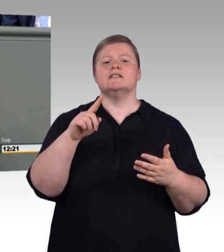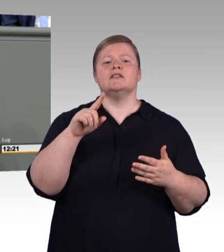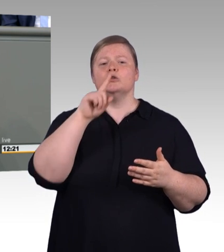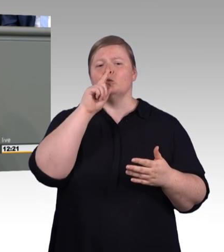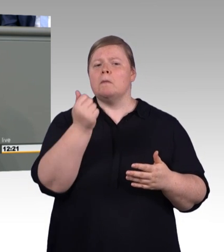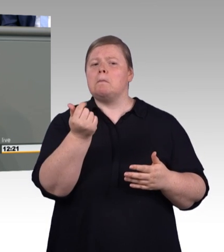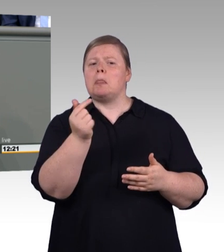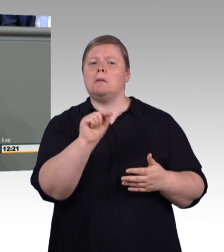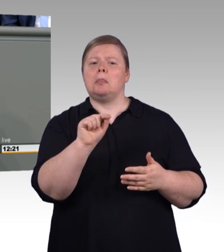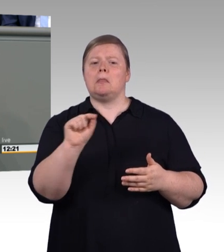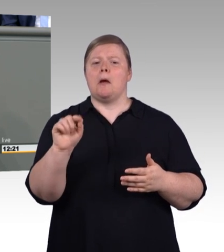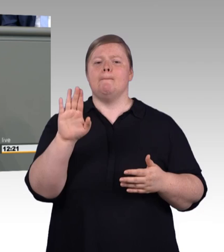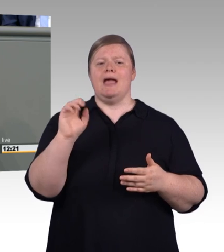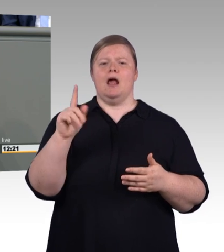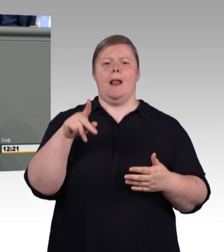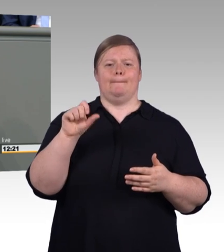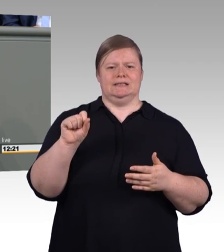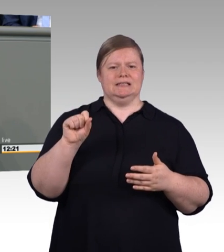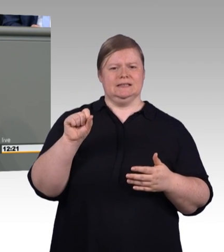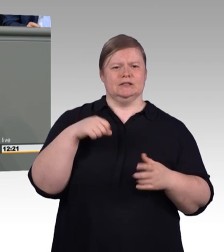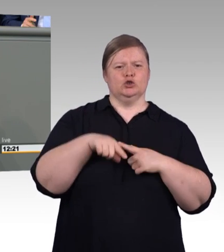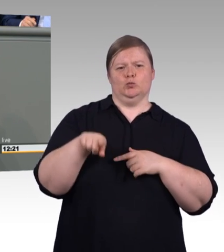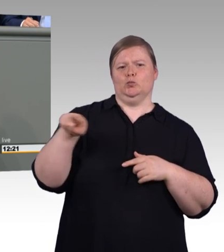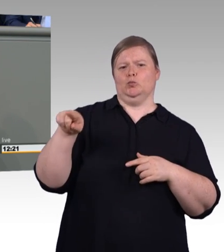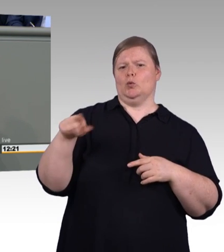junge wie ältere neueste Technologie ausprobieren können.